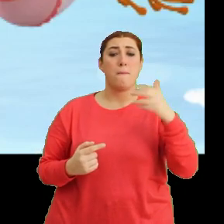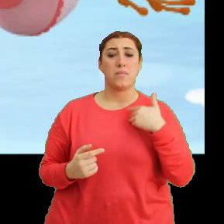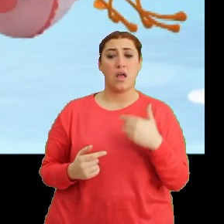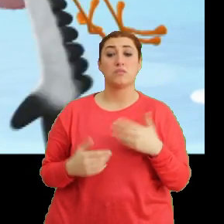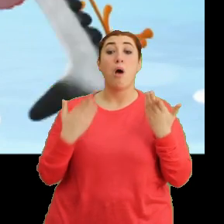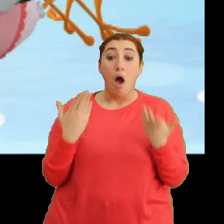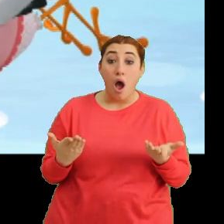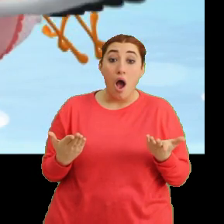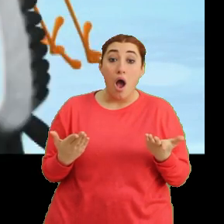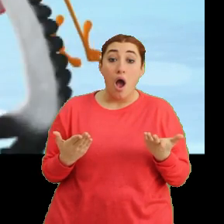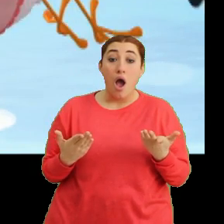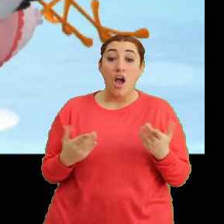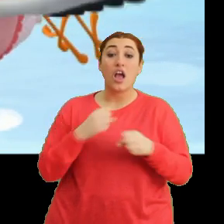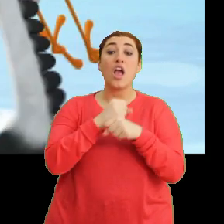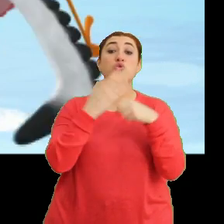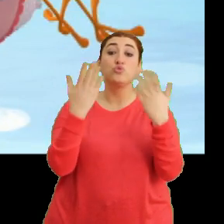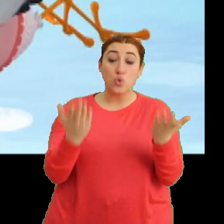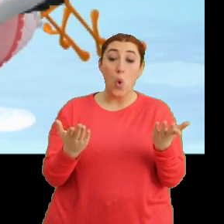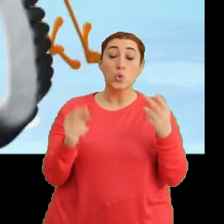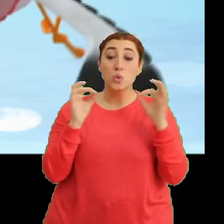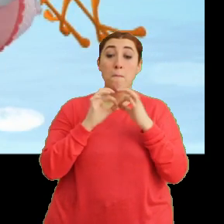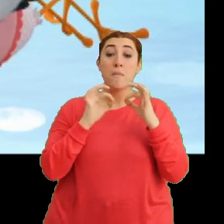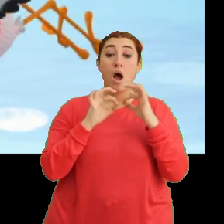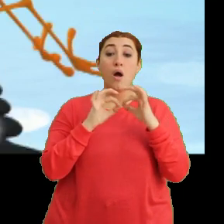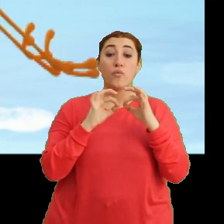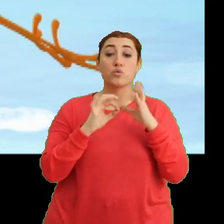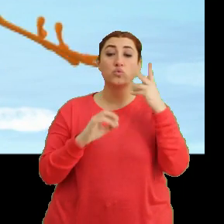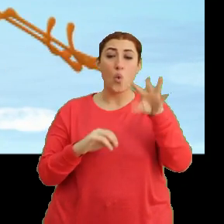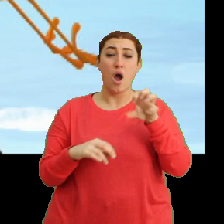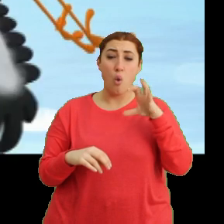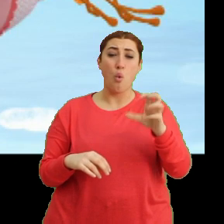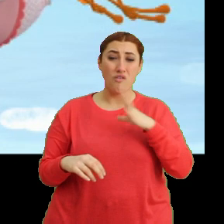Aa aa... geçmiş olsun Bangu. Çok ağrıyor mu?